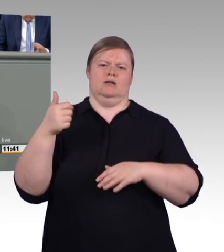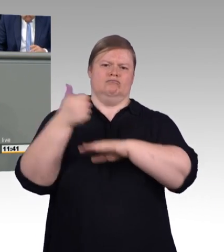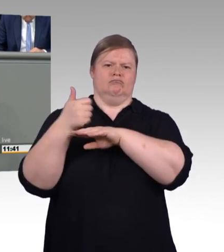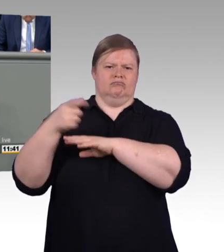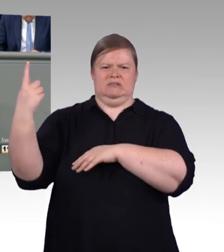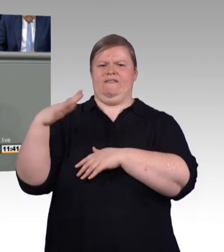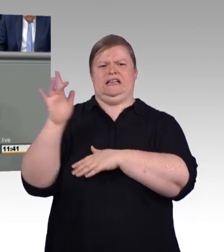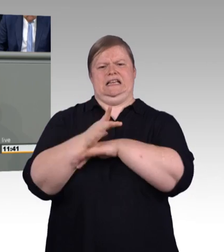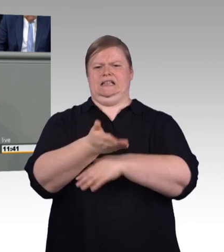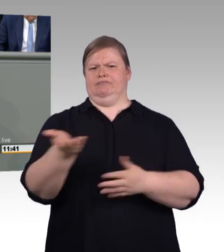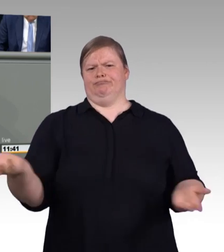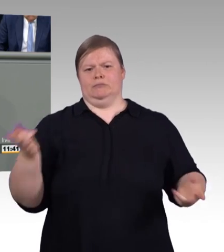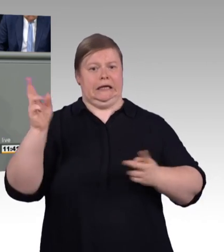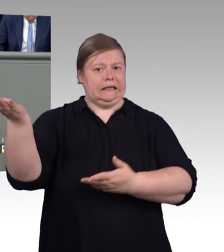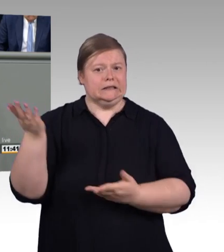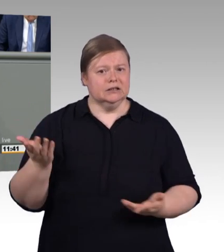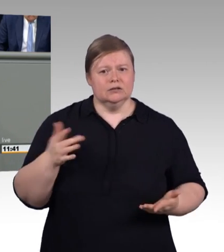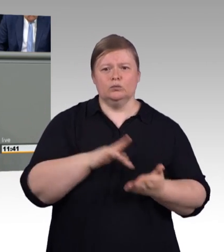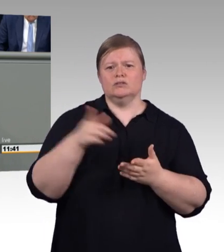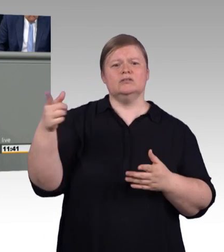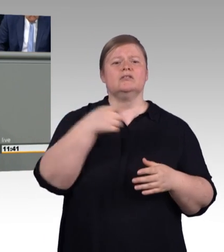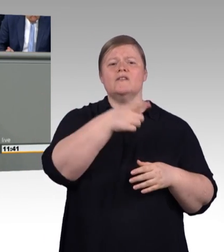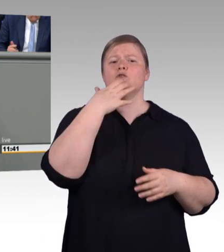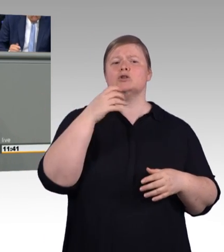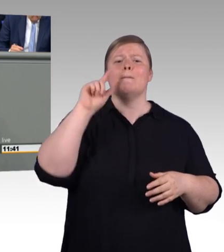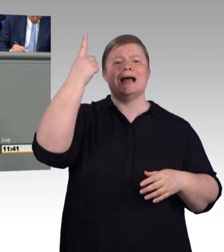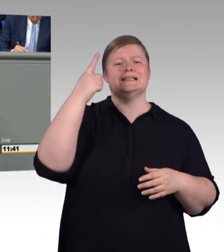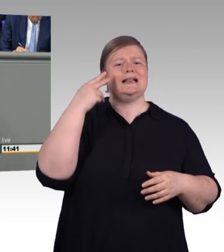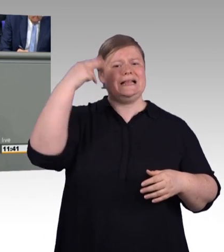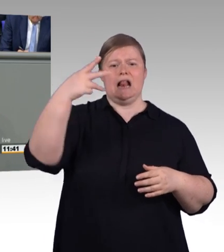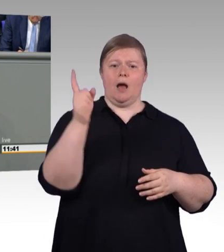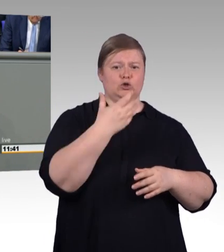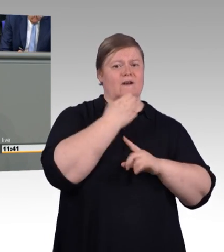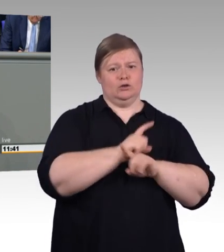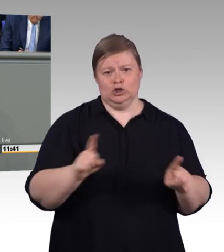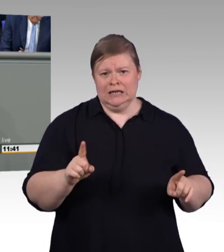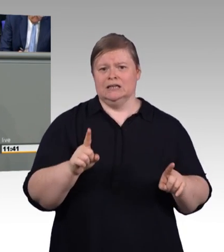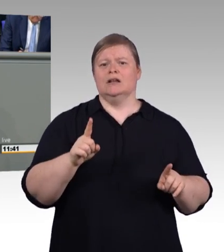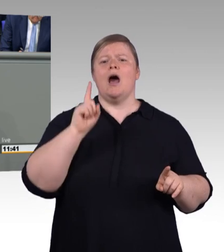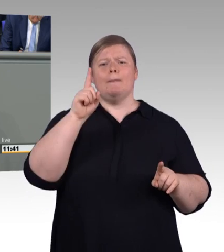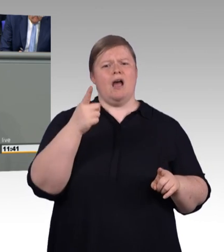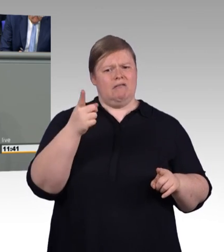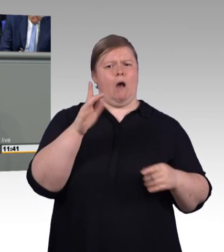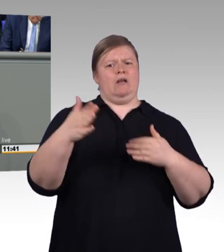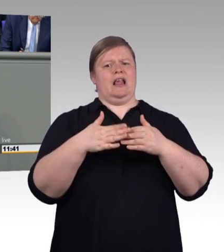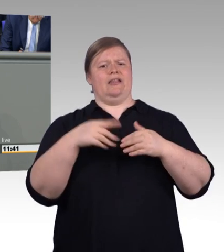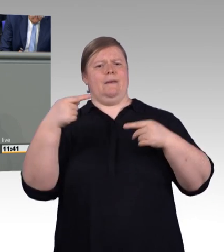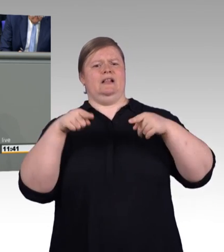reparieren lassen möchte. Ich frage mich, ob es da dann Preisunterschiede geben wird, wenn man den akademischen Reparaturservice